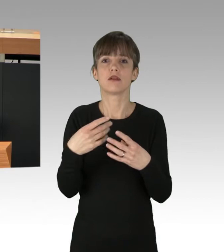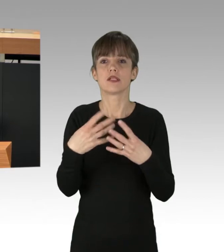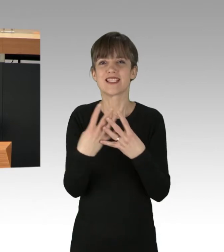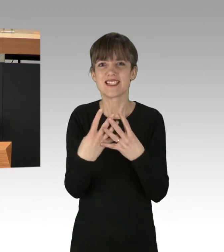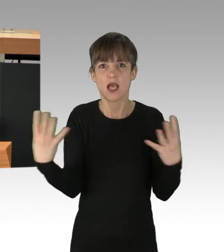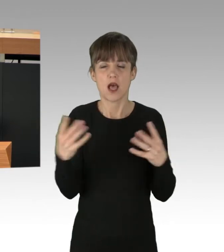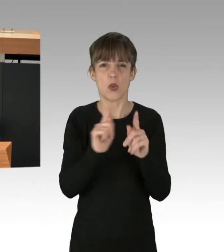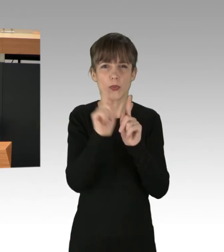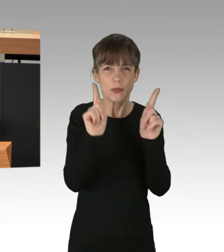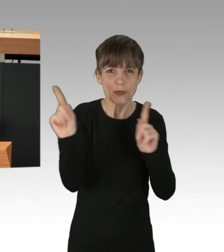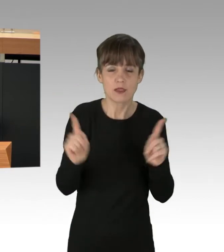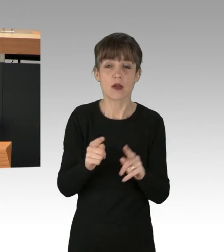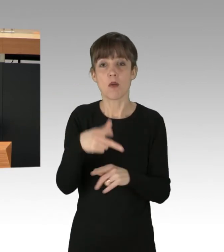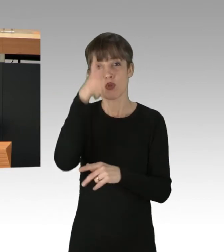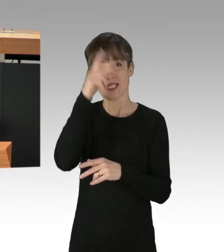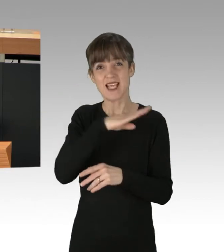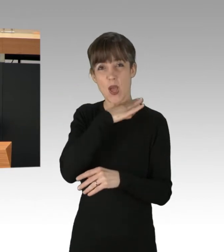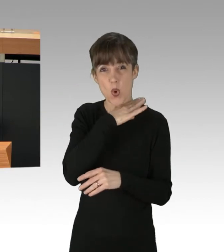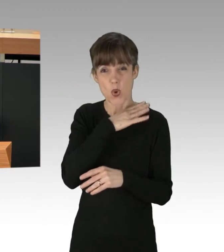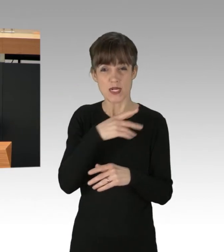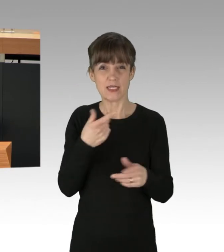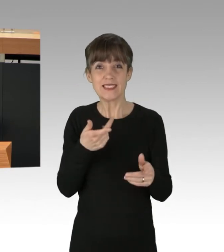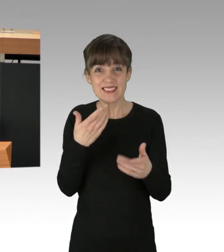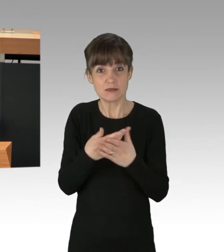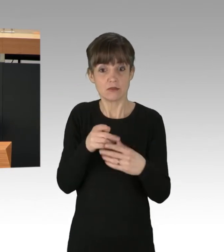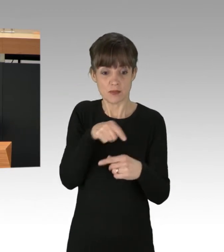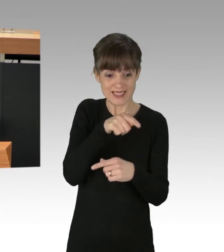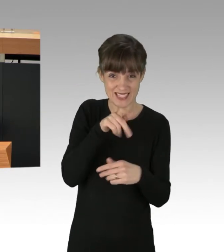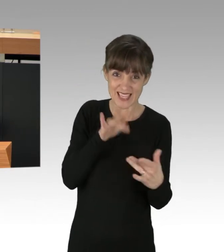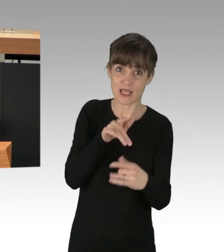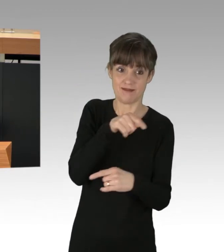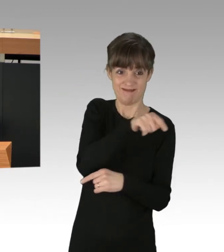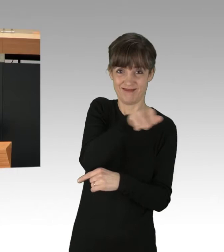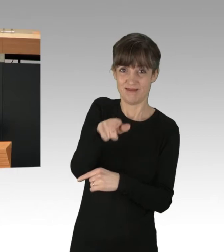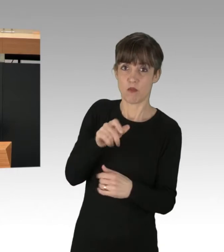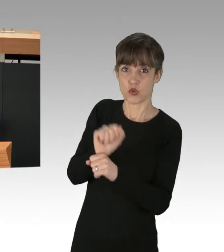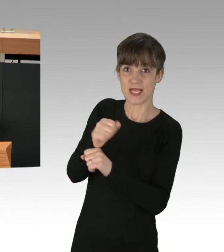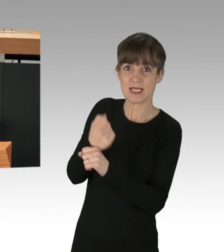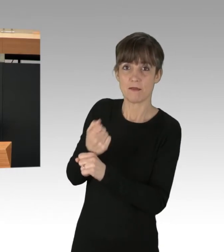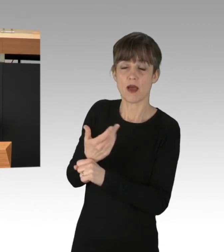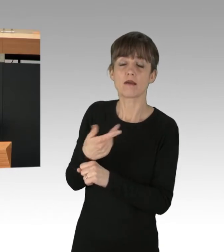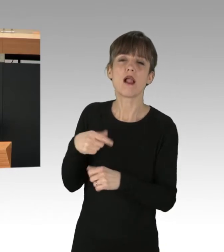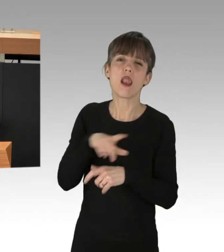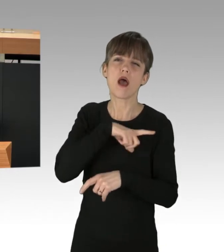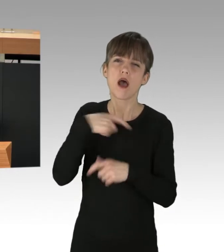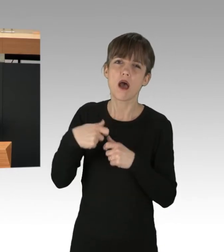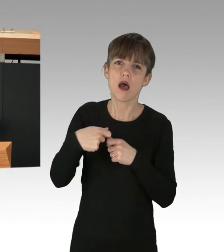verteidigten das Interesse des Atom-Kapitals gegen die Protestierenden. Es hat lange gedauert, aber 2011,